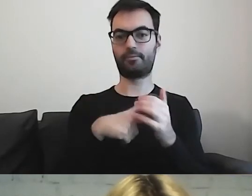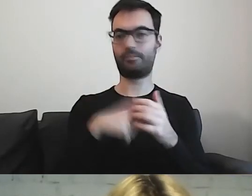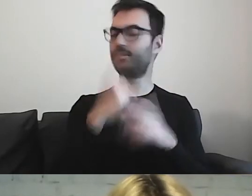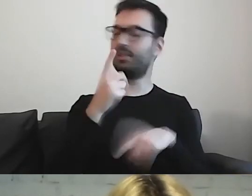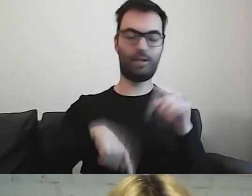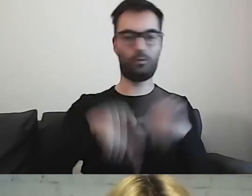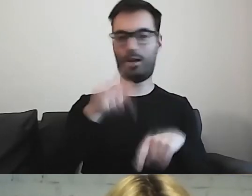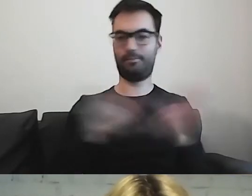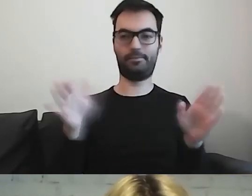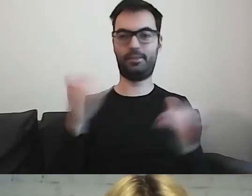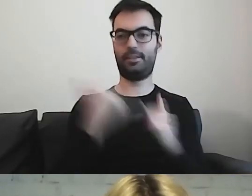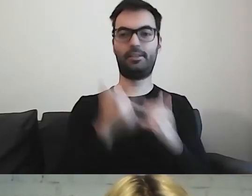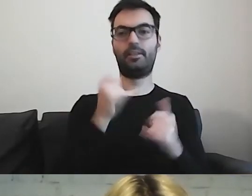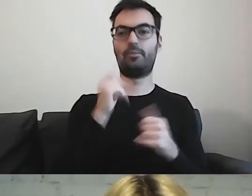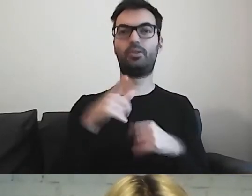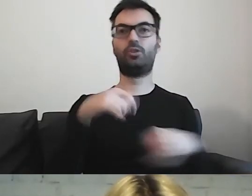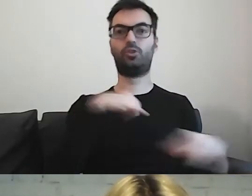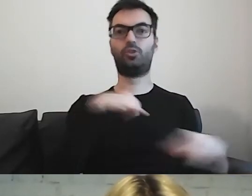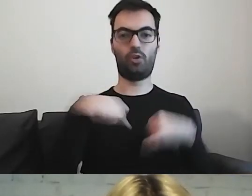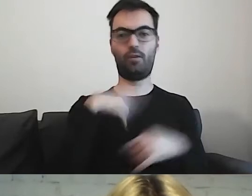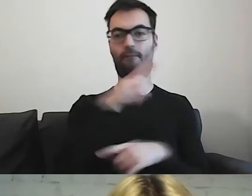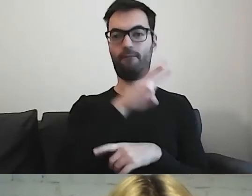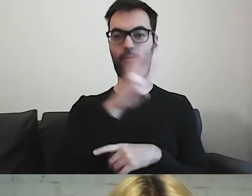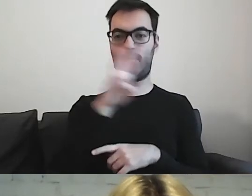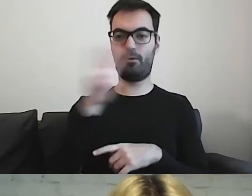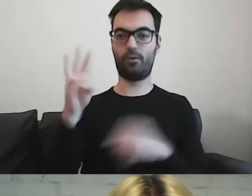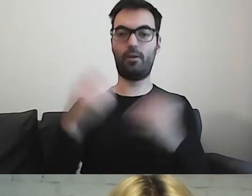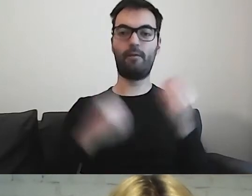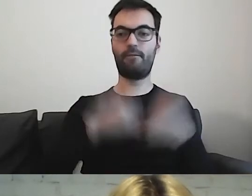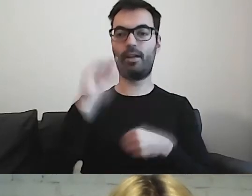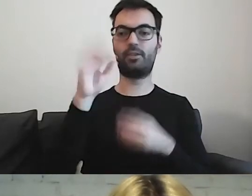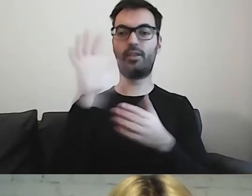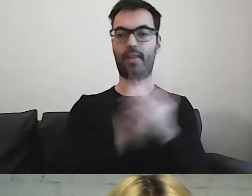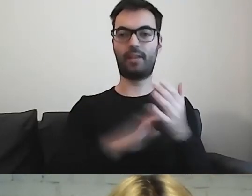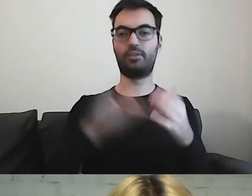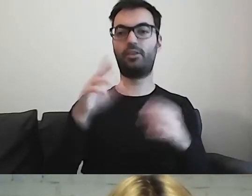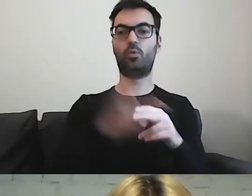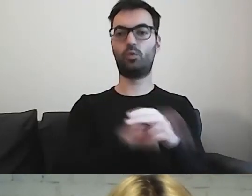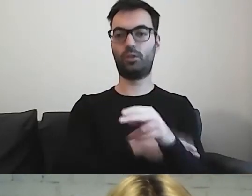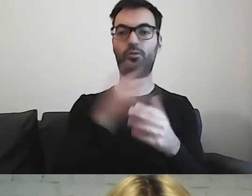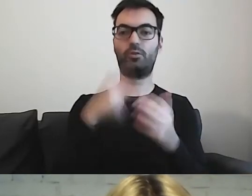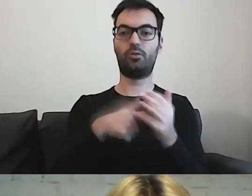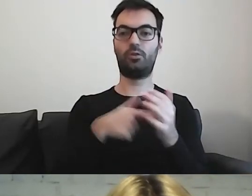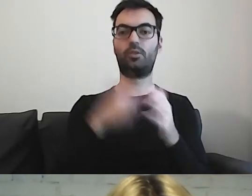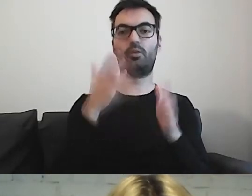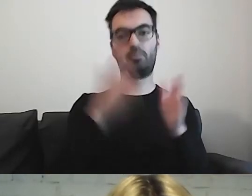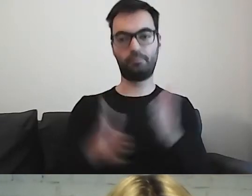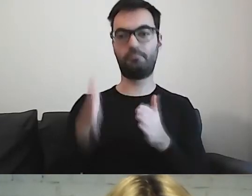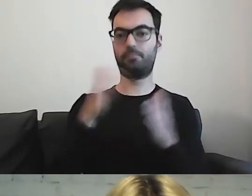Jeżeli mamy strony rządowe, większość tekstów, kluczowych, jest przygotowana w tym standardzie.